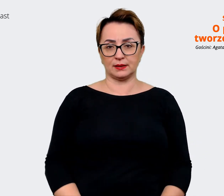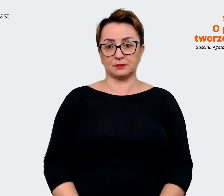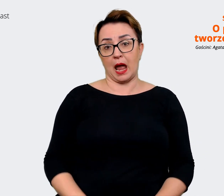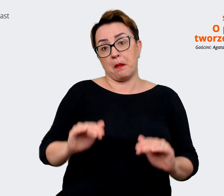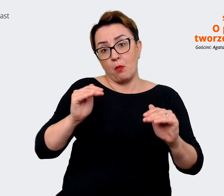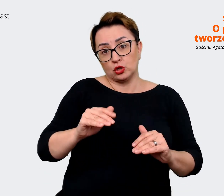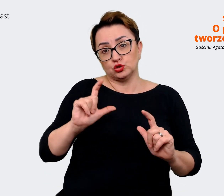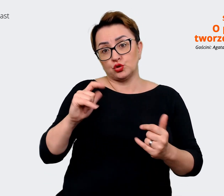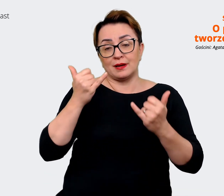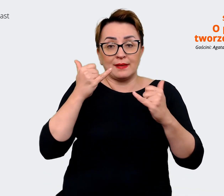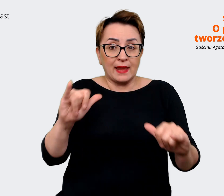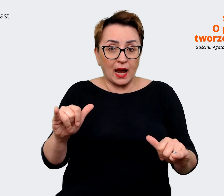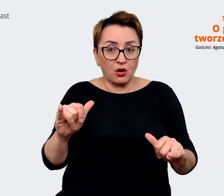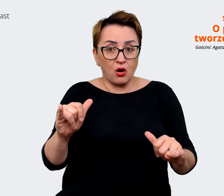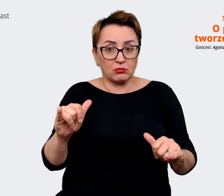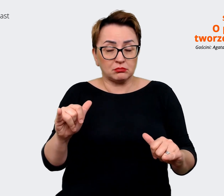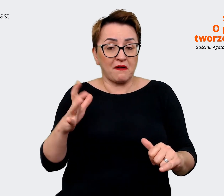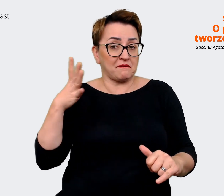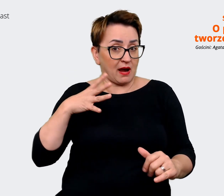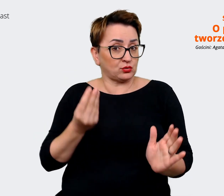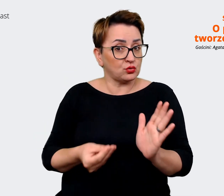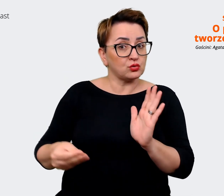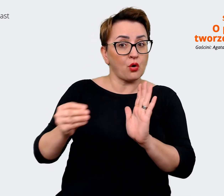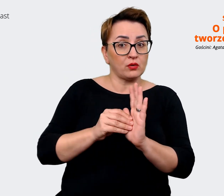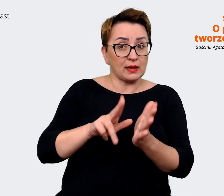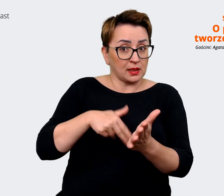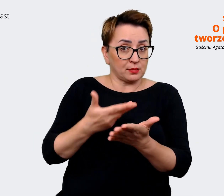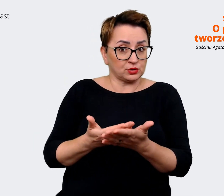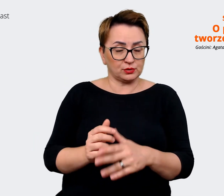teraz jest też co warto dodać na przykład. Prowadzący: Masz może jakieś wskazówki,